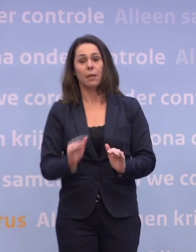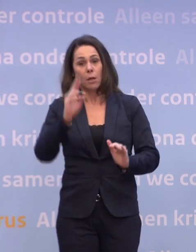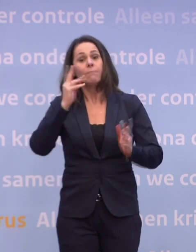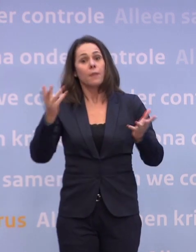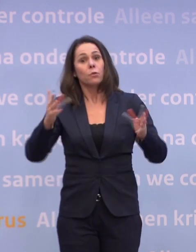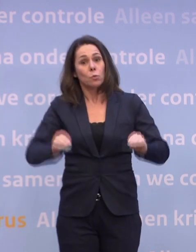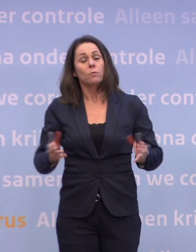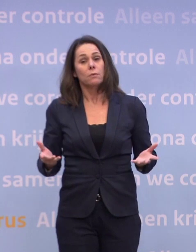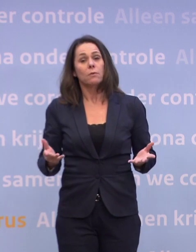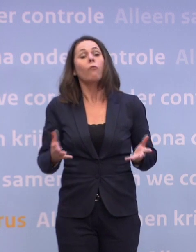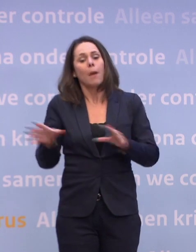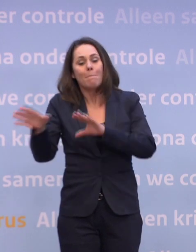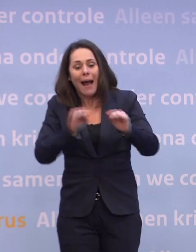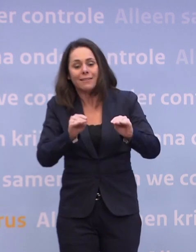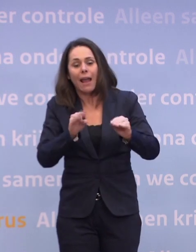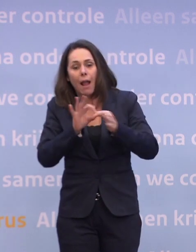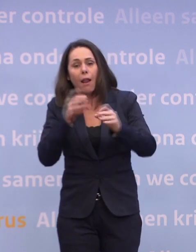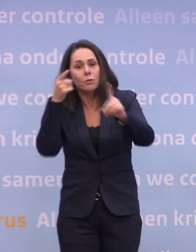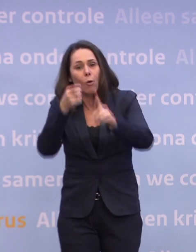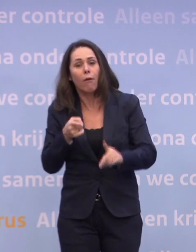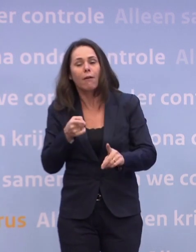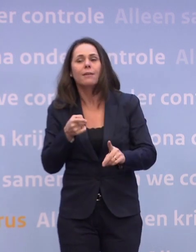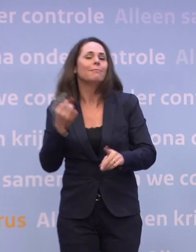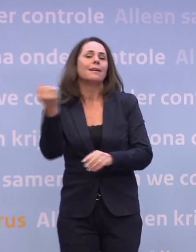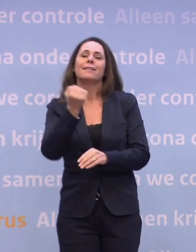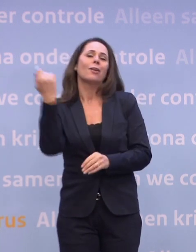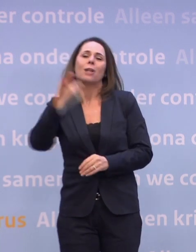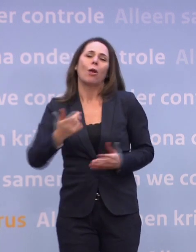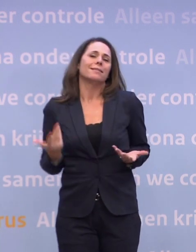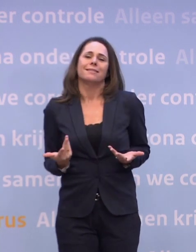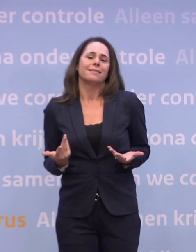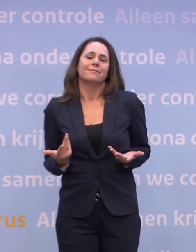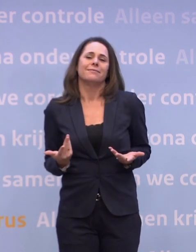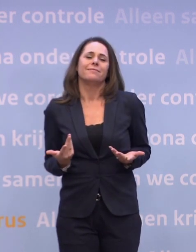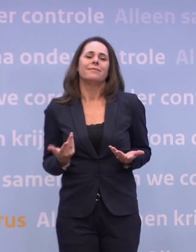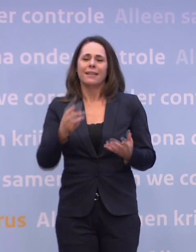Althans, daar zijn alle maatregelen op gericht. Dat ons dat niet altijd lukt, dat zien we ook. En de afweging die je keer op keer maakt...